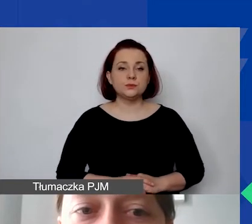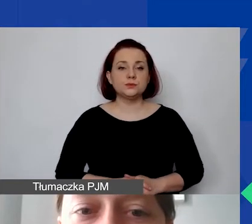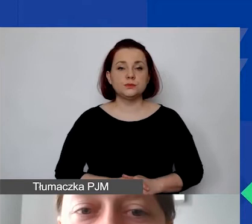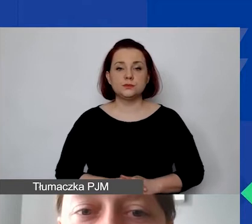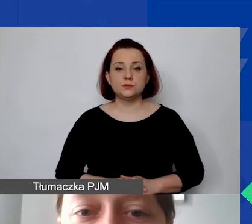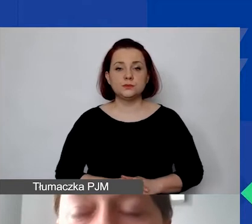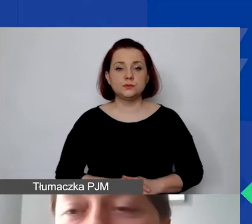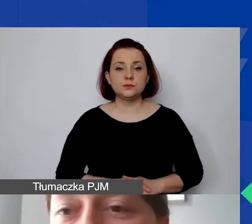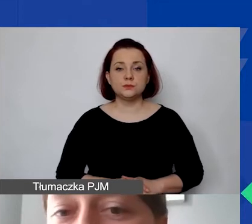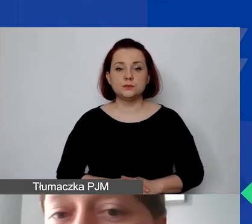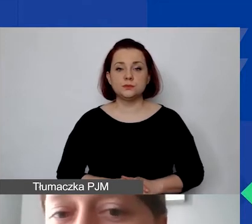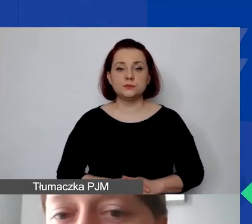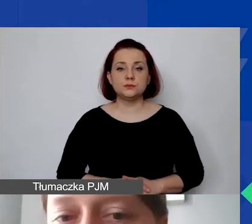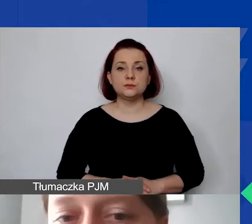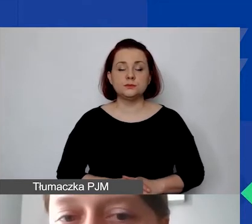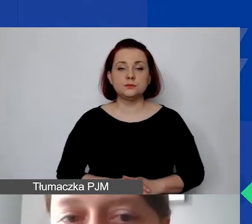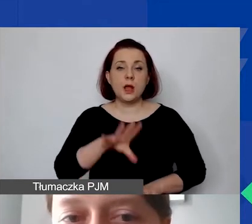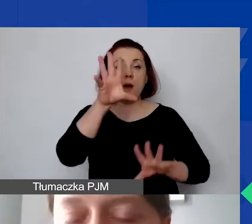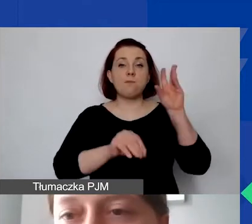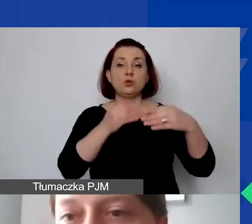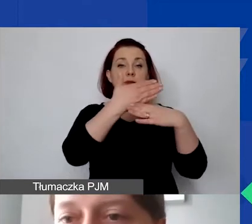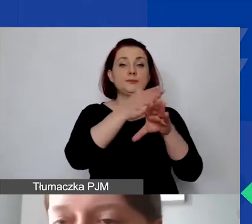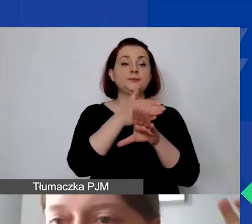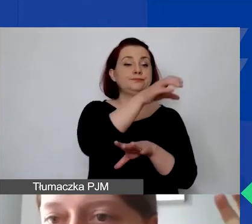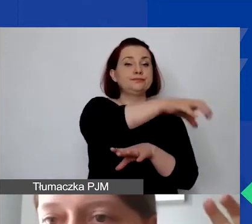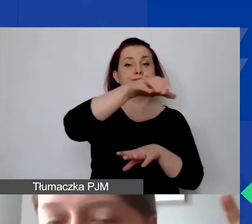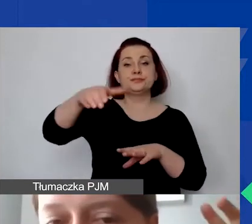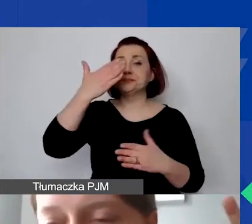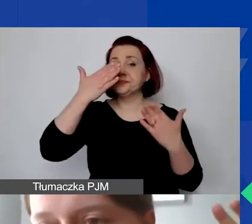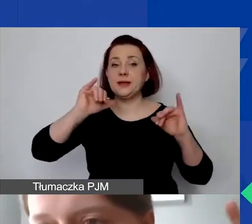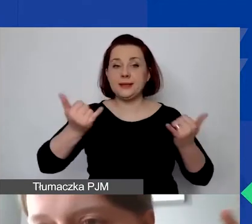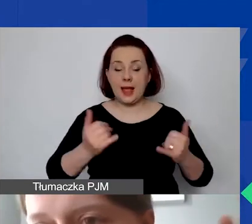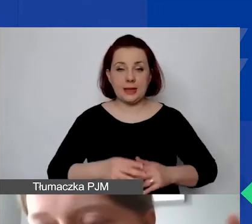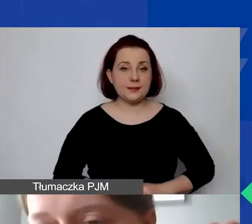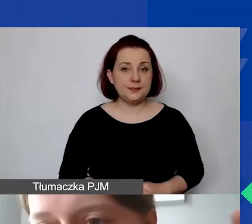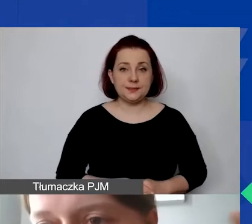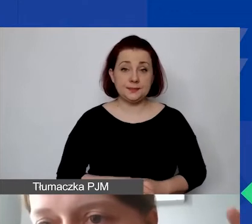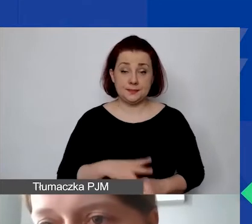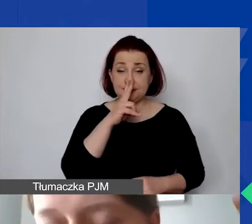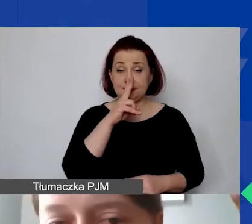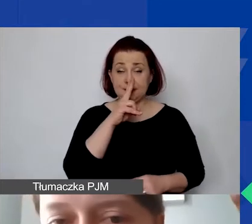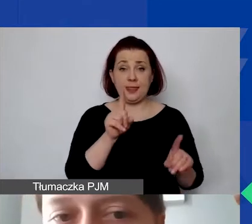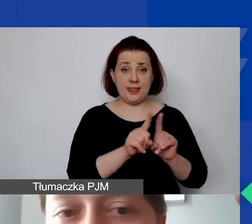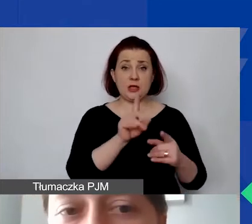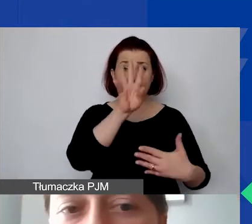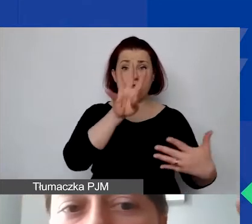Dobrze. Na jakie kategorie dzielimy budżet? Tak jak powiedziałam, państwo zobaczą to też w samym formularzu wniosku.